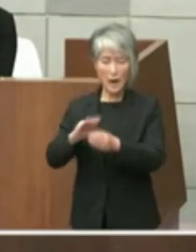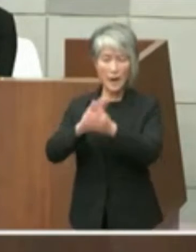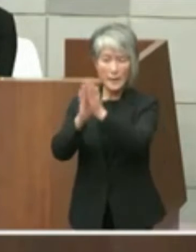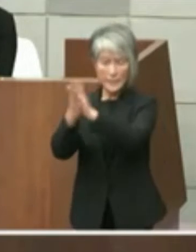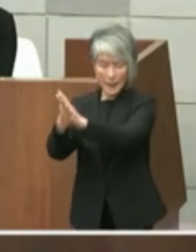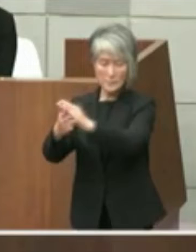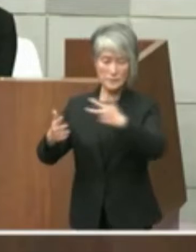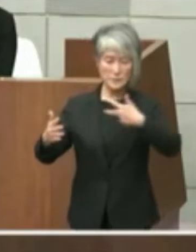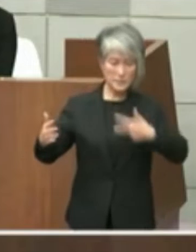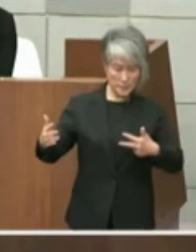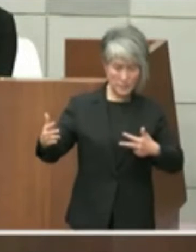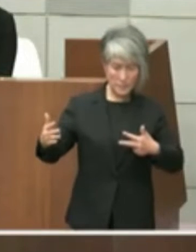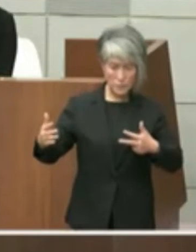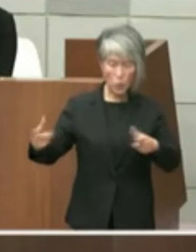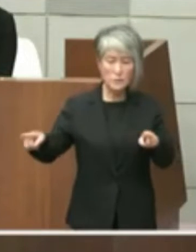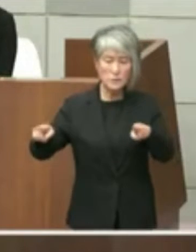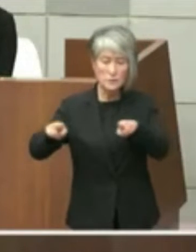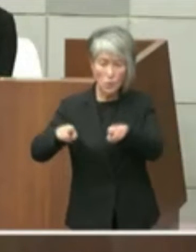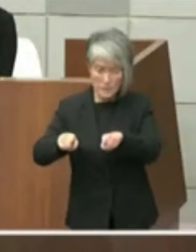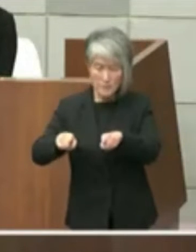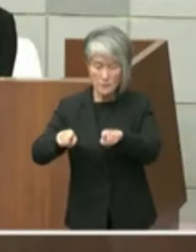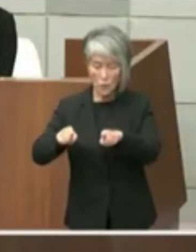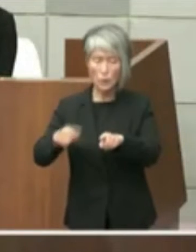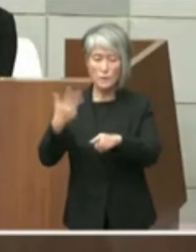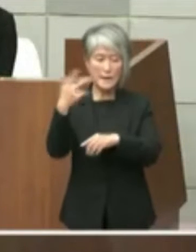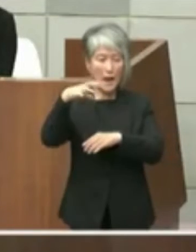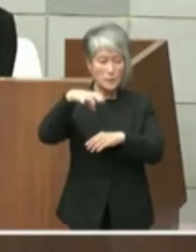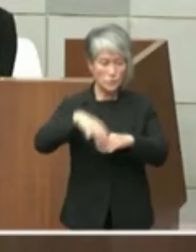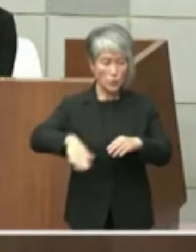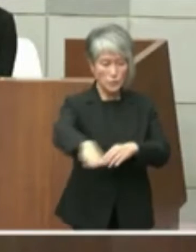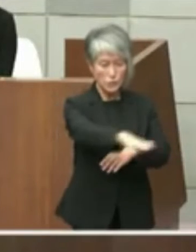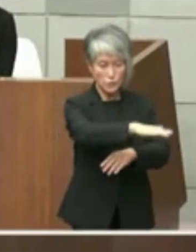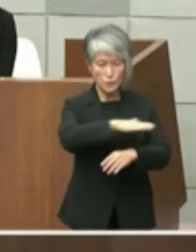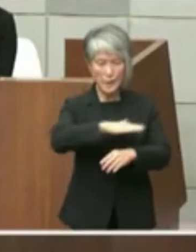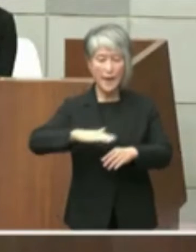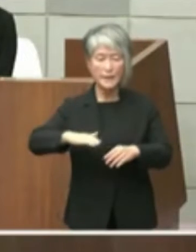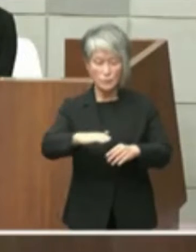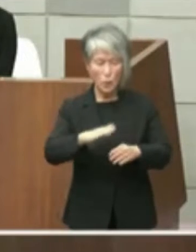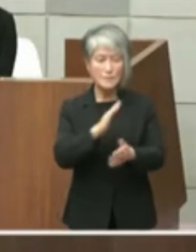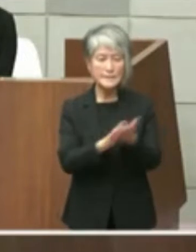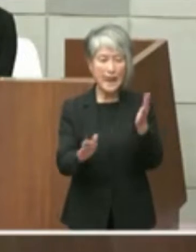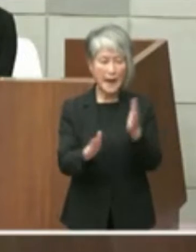この l やいわゆる市役所周辺エリアの 整備再整備をどうするかと議論が続いて